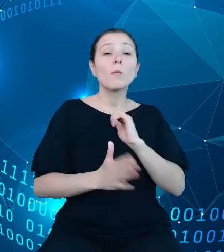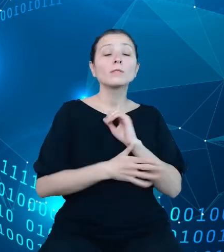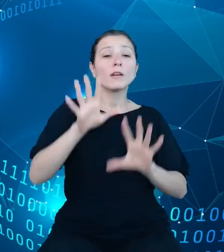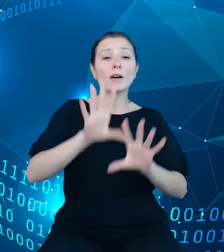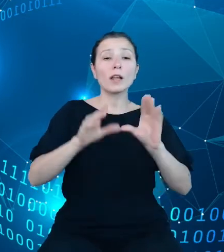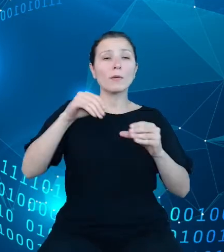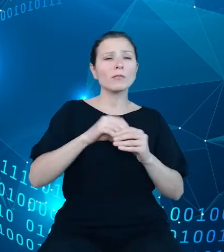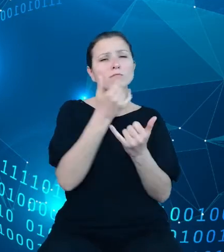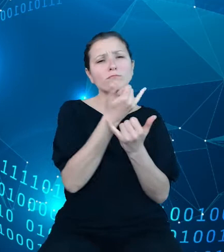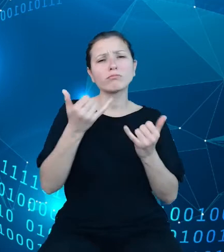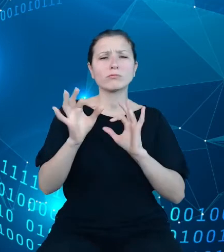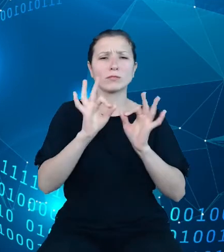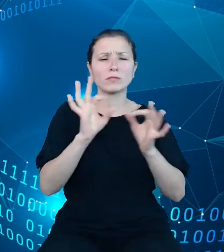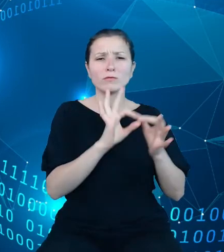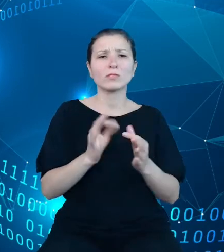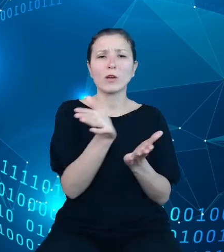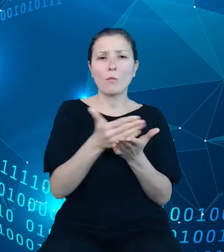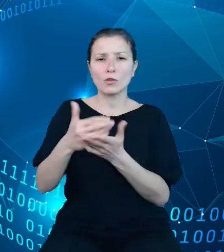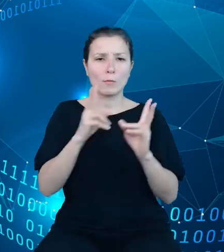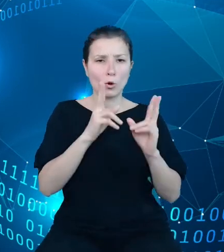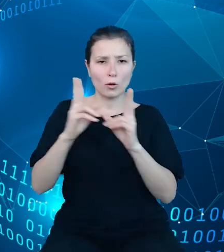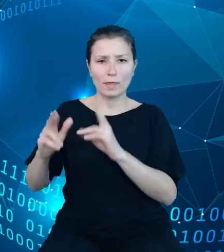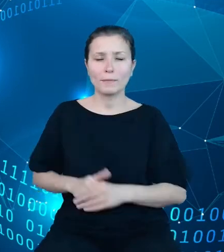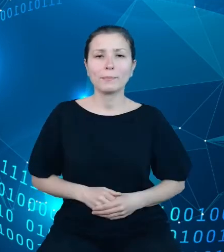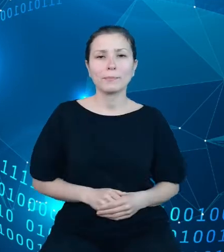określonego obszaru. Modyfikacja podejścia pozwoli nam